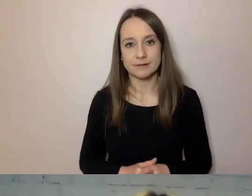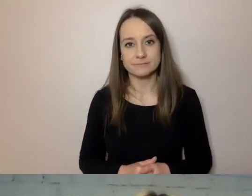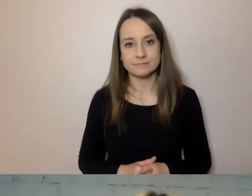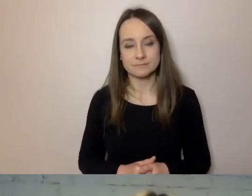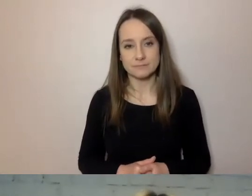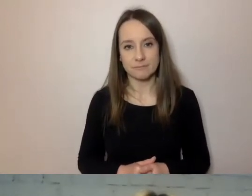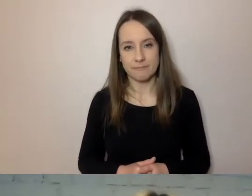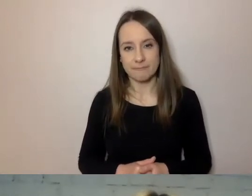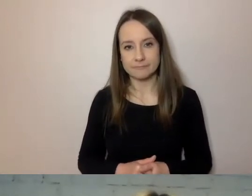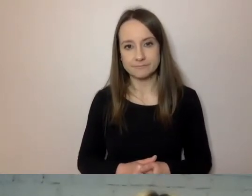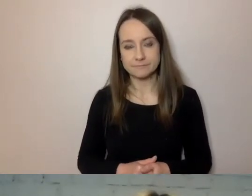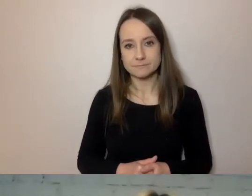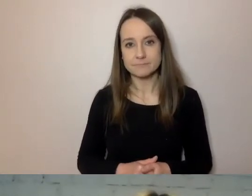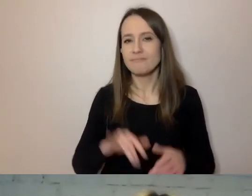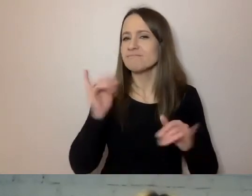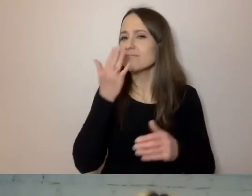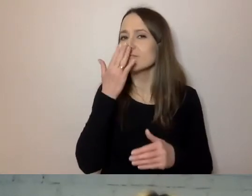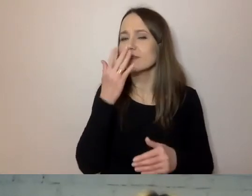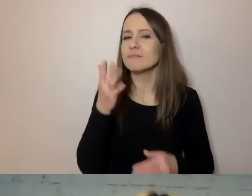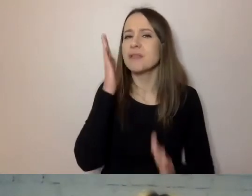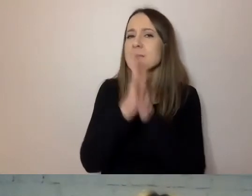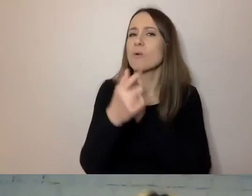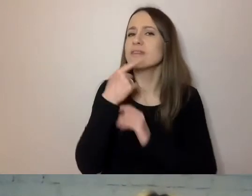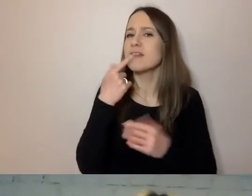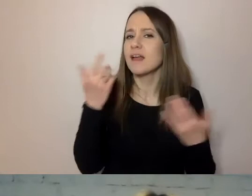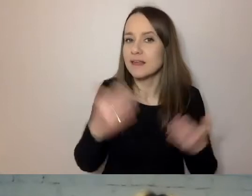Jaki jest prosty język? Jest zwięzły.